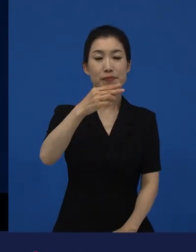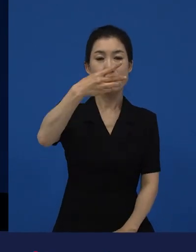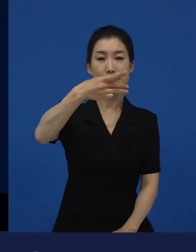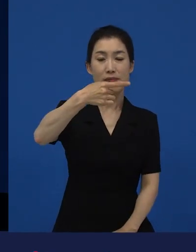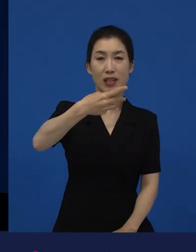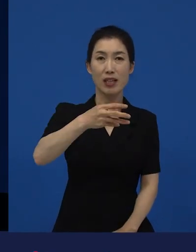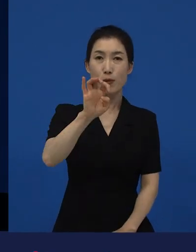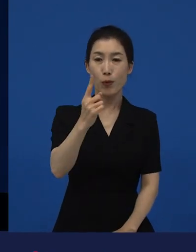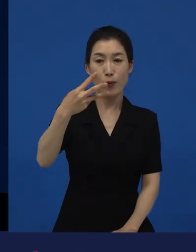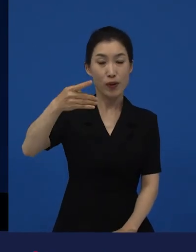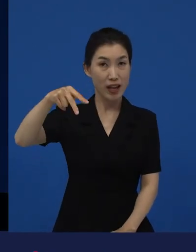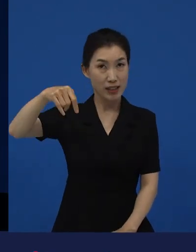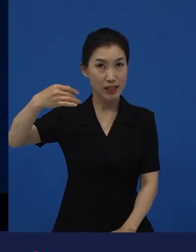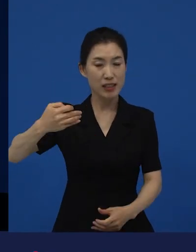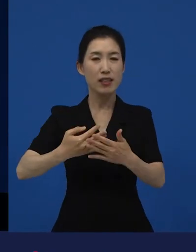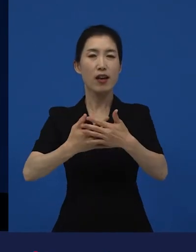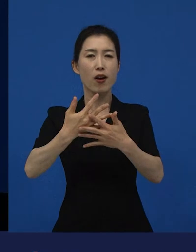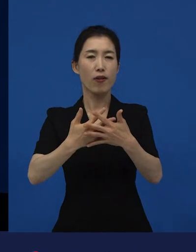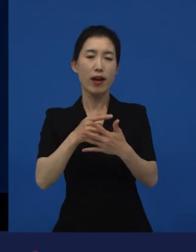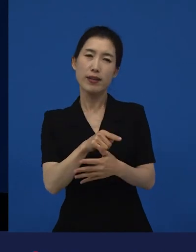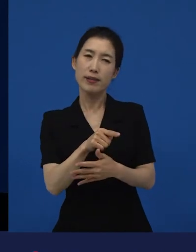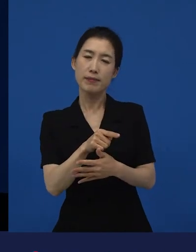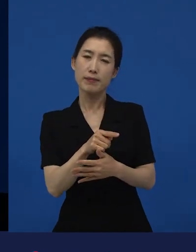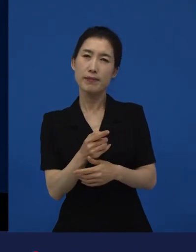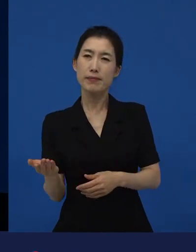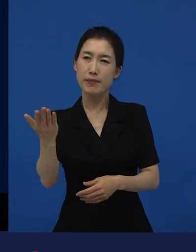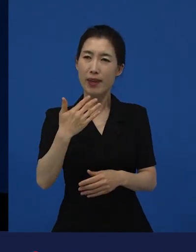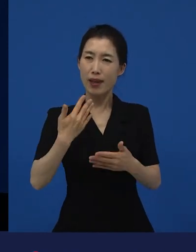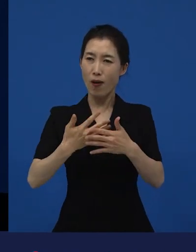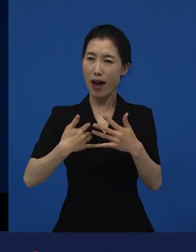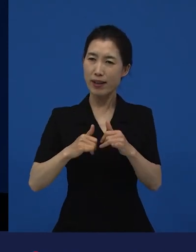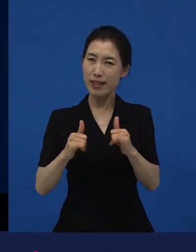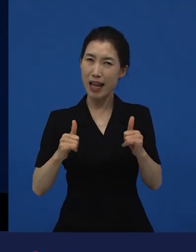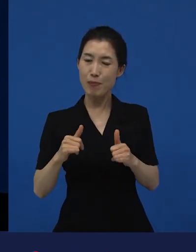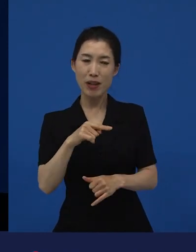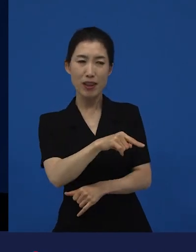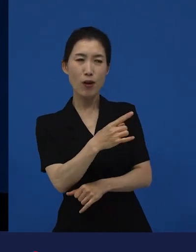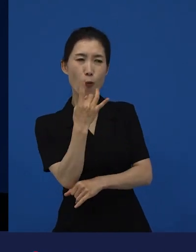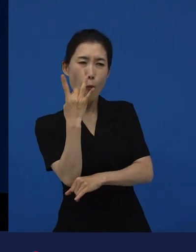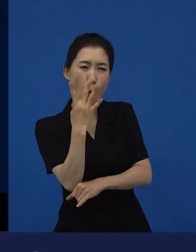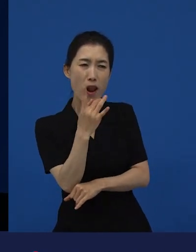영화를 아시는 분들 중에서는 원작이 어떤 작품이었는지 아는 분들은